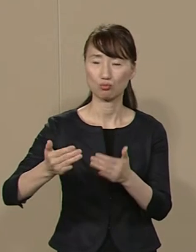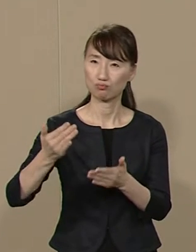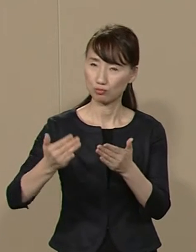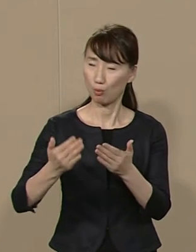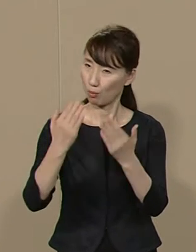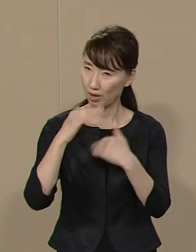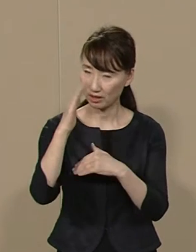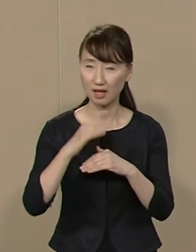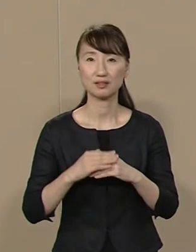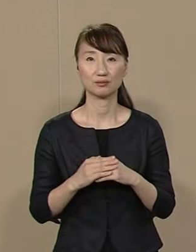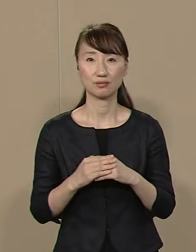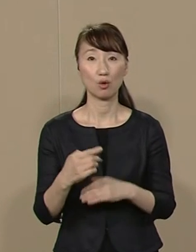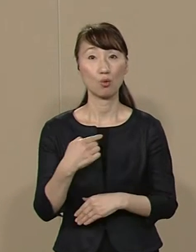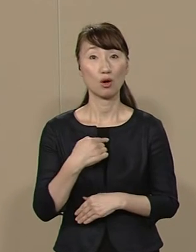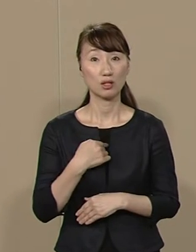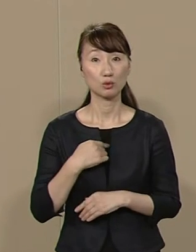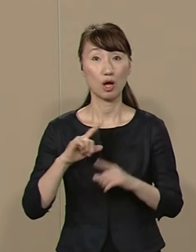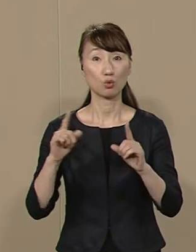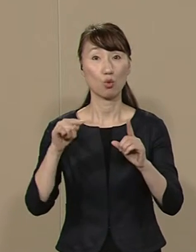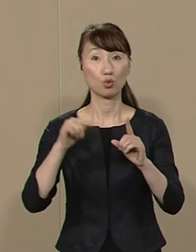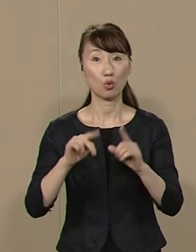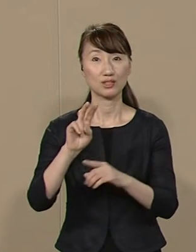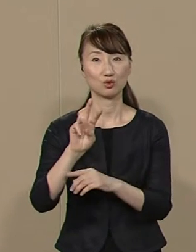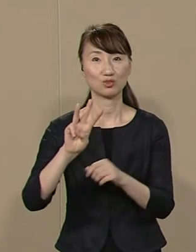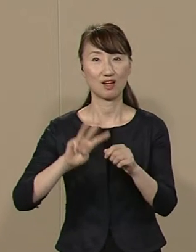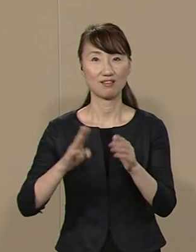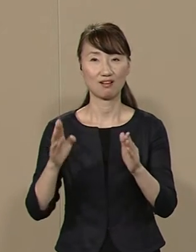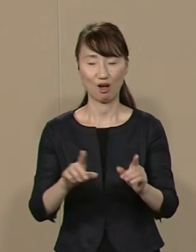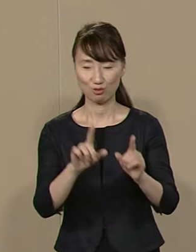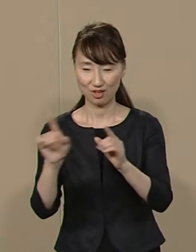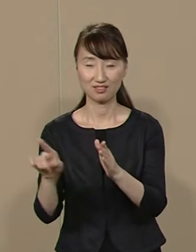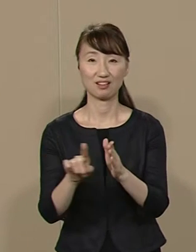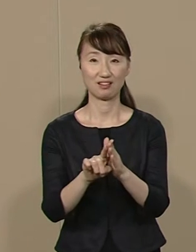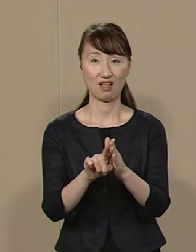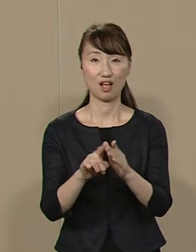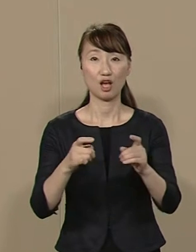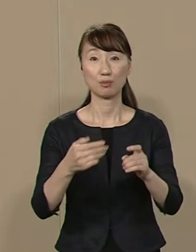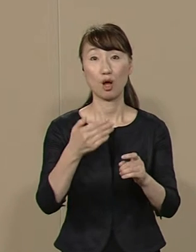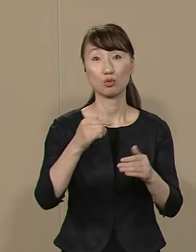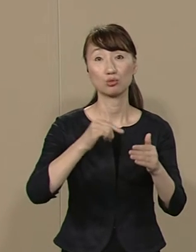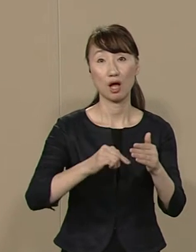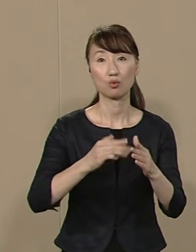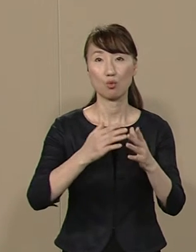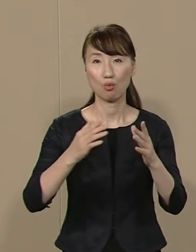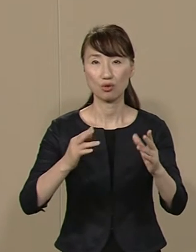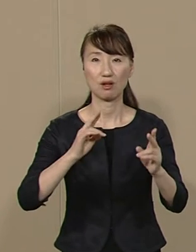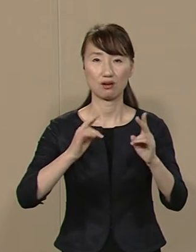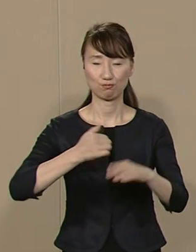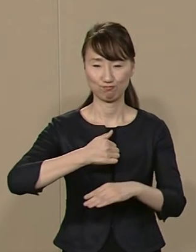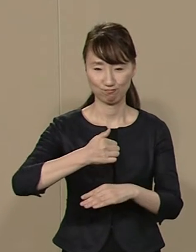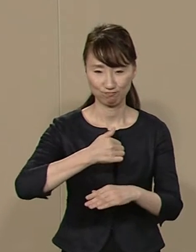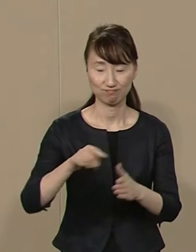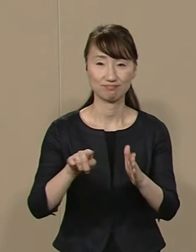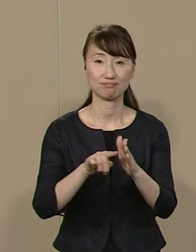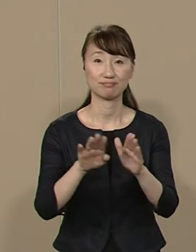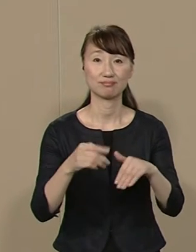私は東京に23年間暮らし 港区内の大手企業で 働いていました